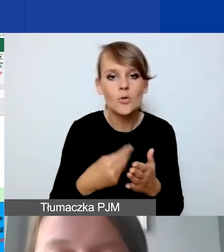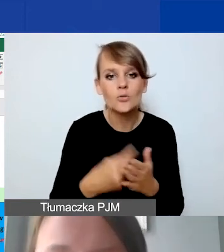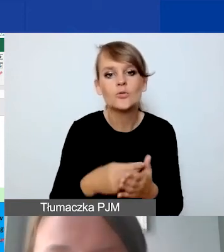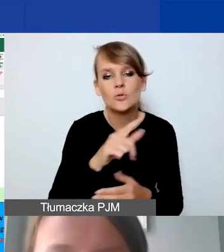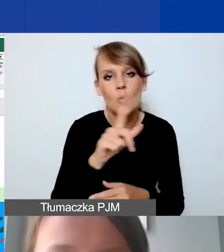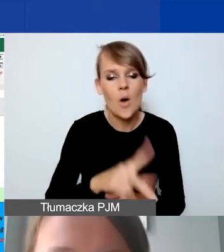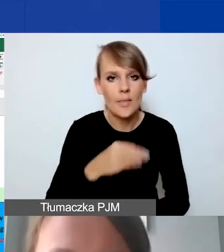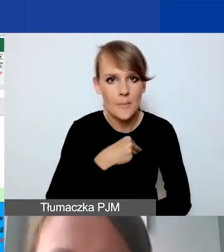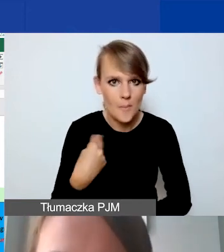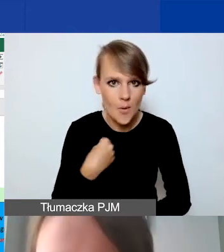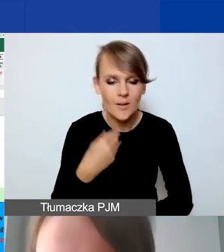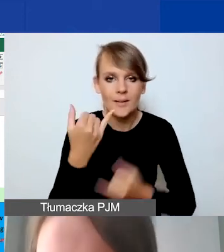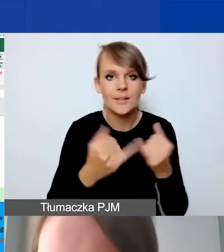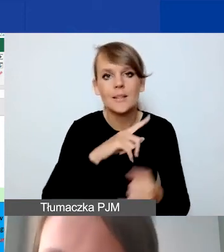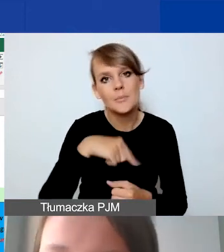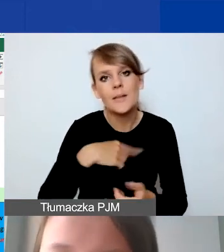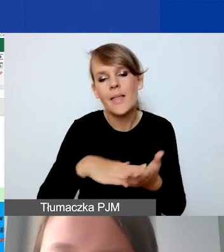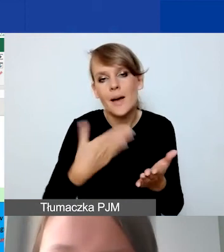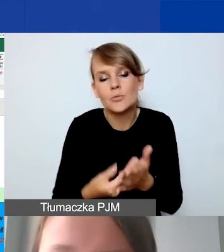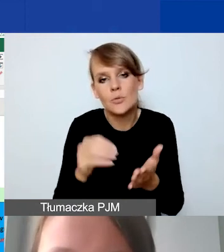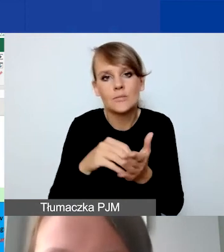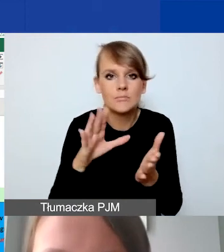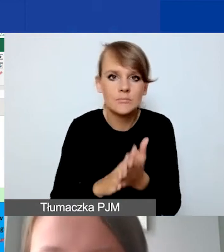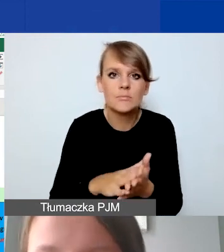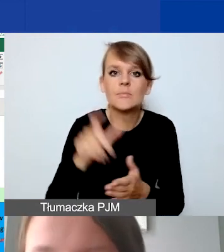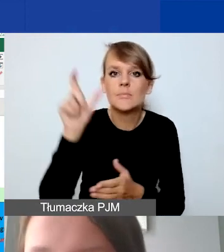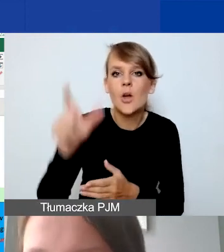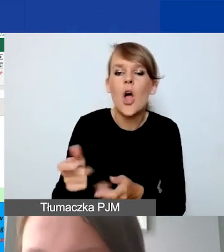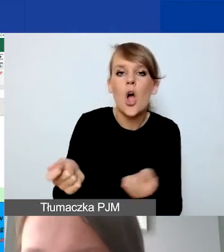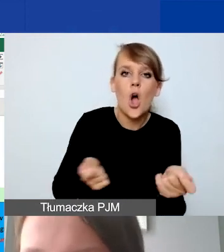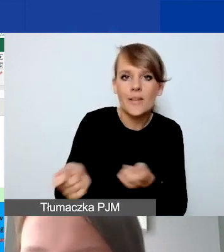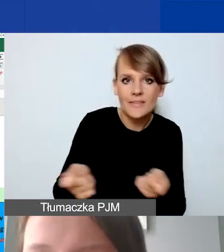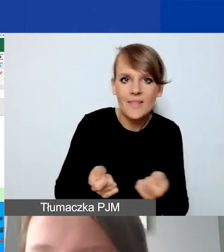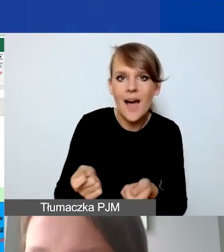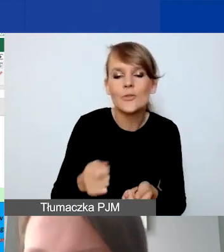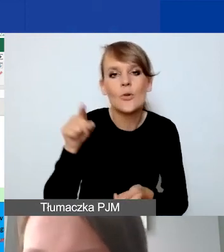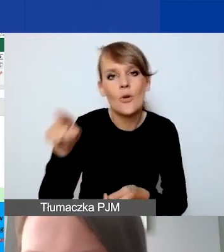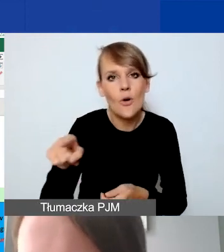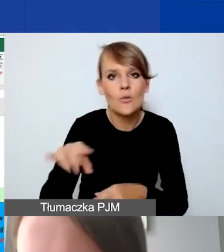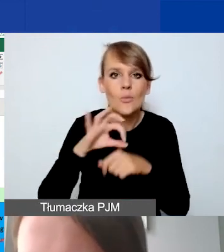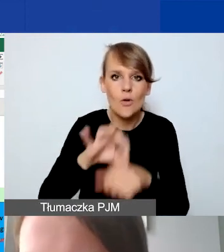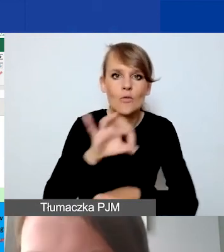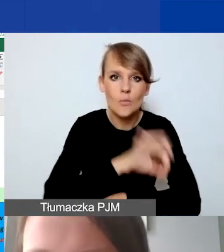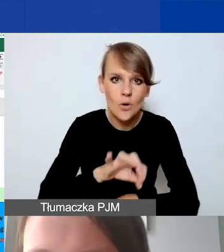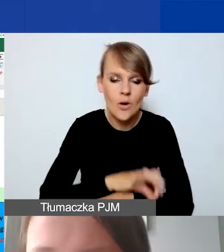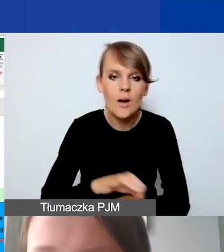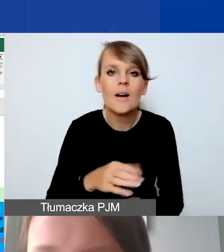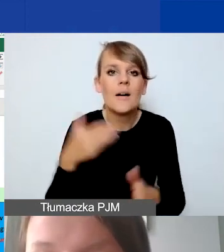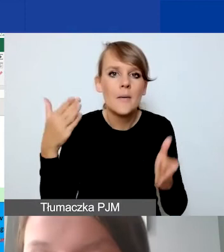Jeżeli określimy, że na przykład mamy koordynatora, który prowadzi nam projekt przez maksymalną liczbę miesięcy,